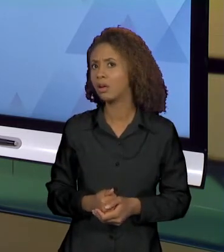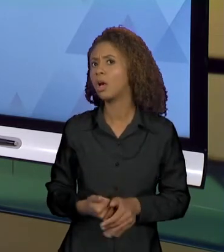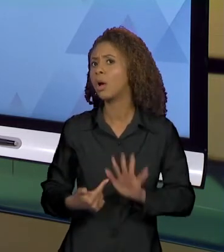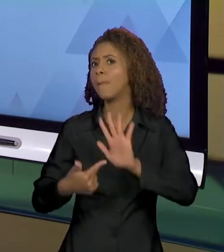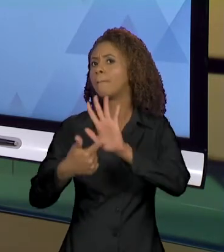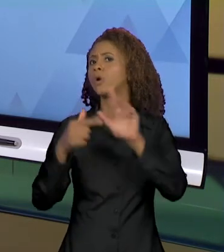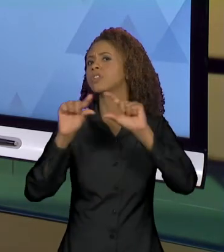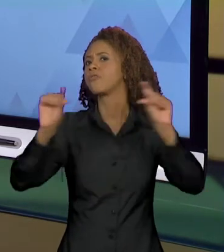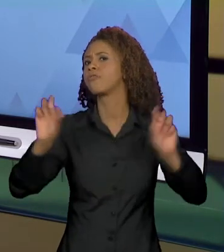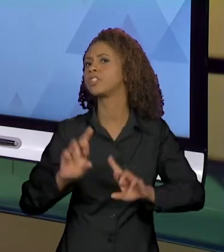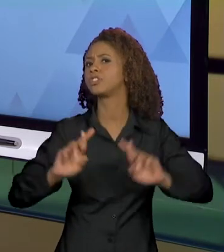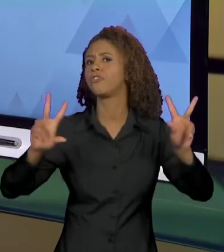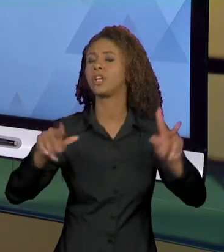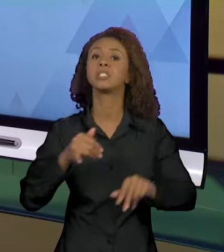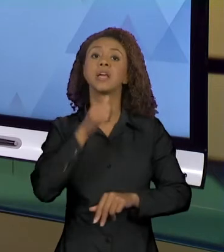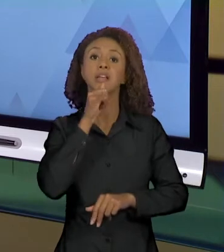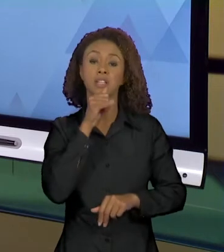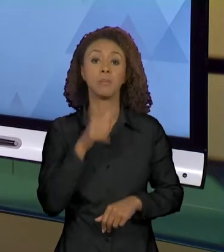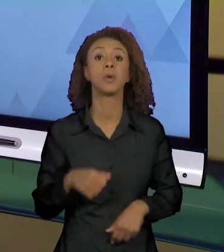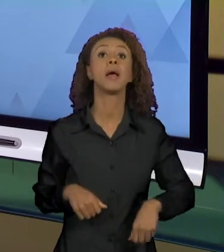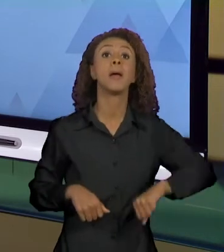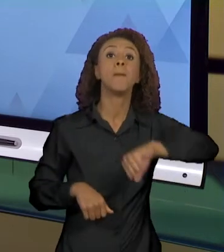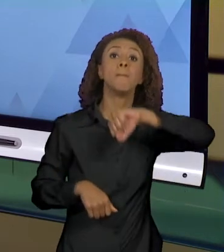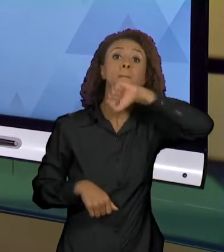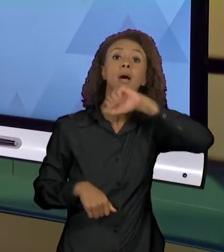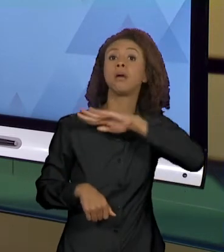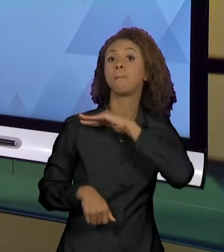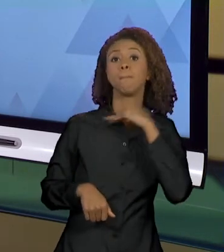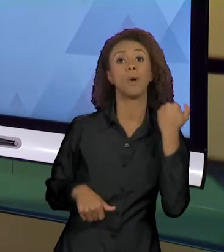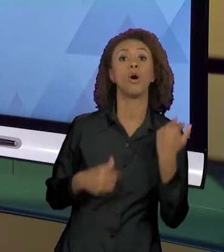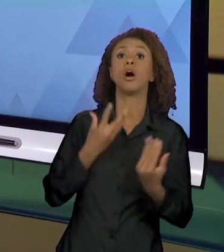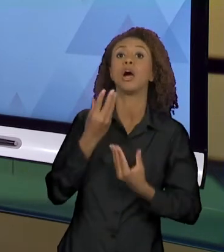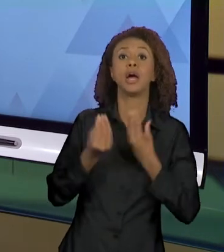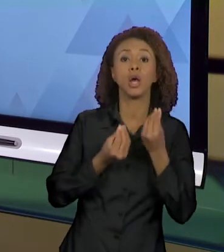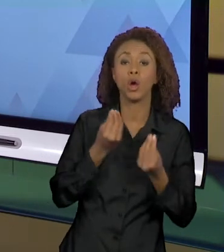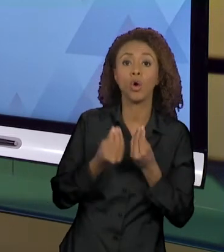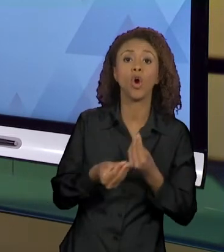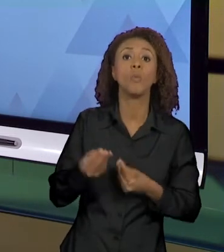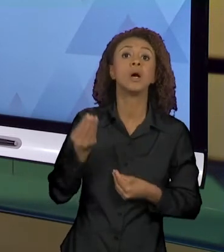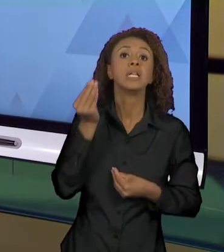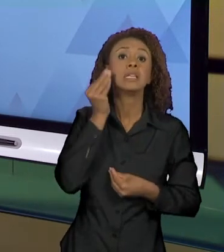DIFERENTE, "MÃE MORRE AO TENTAR TIRAR A CRIANÇA